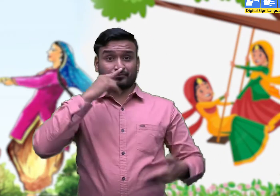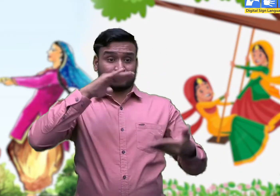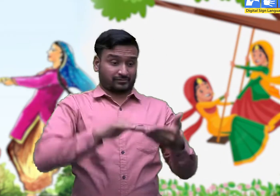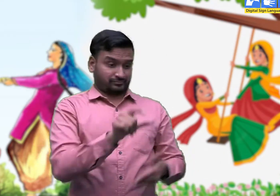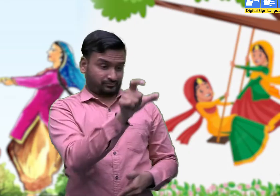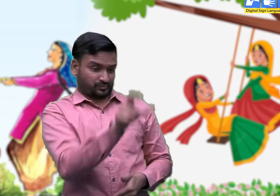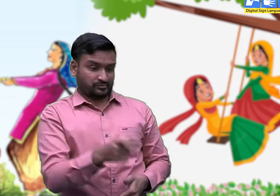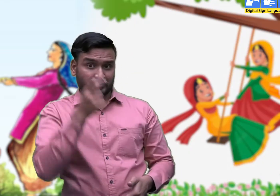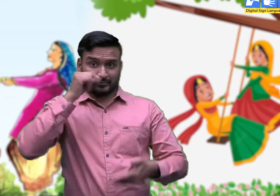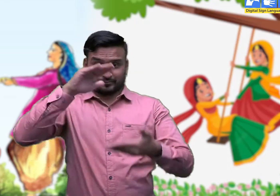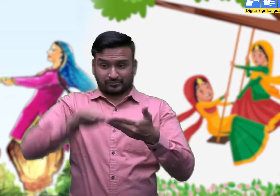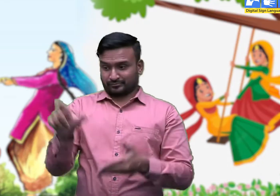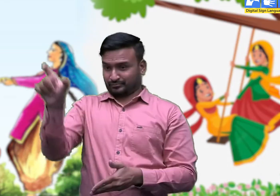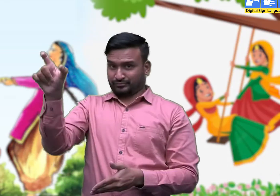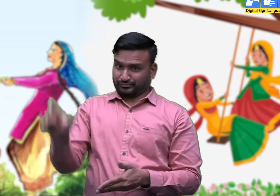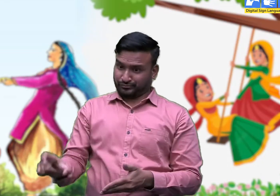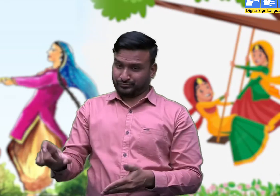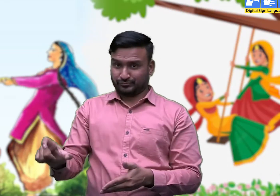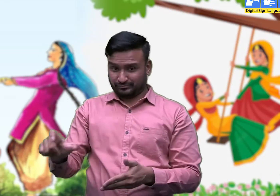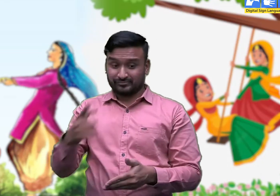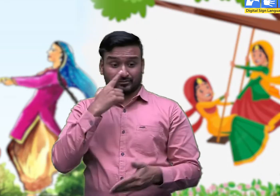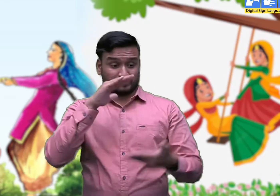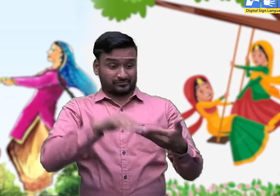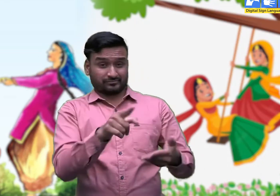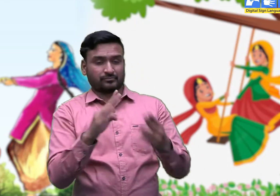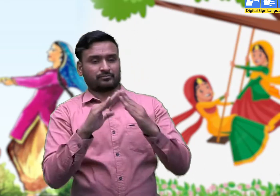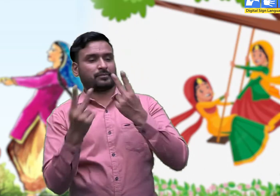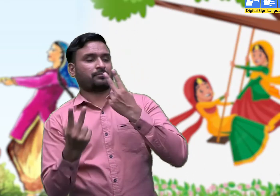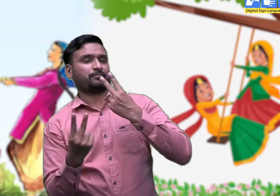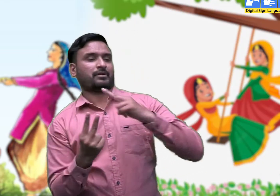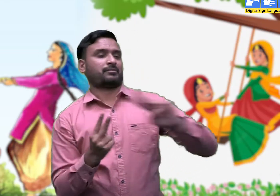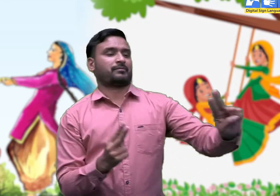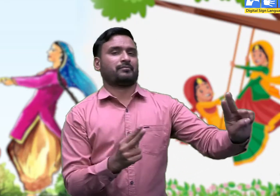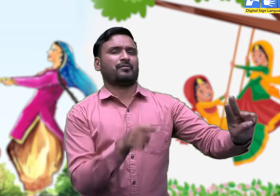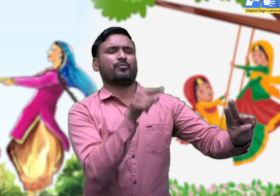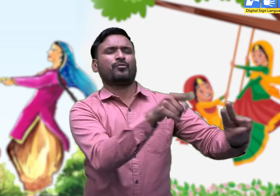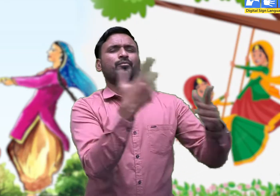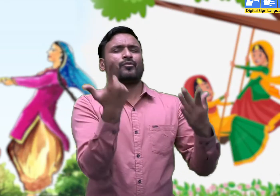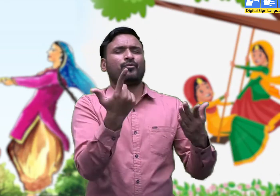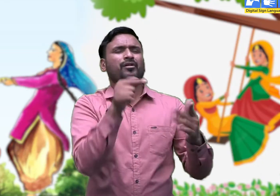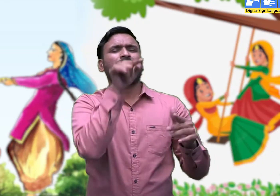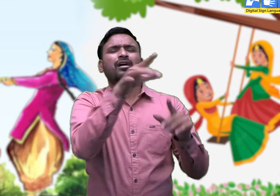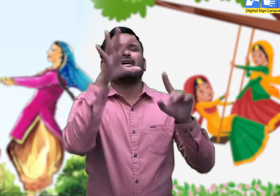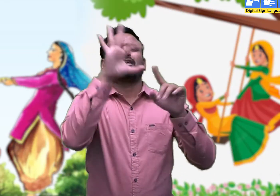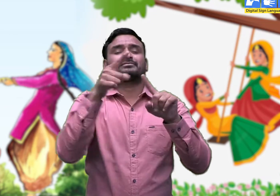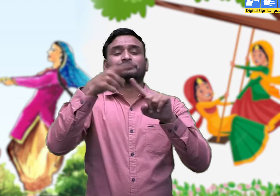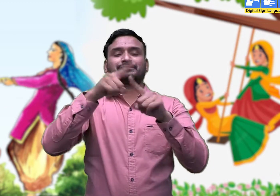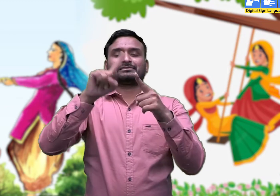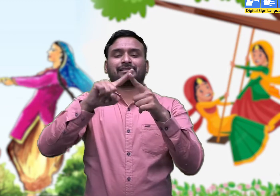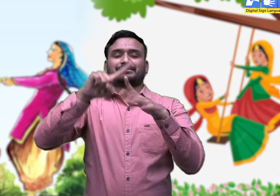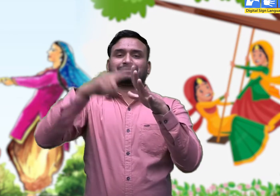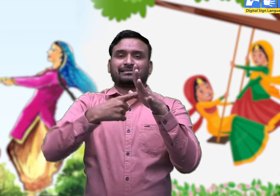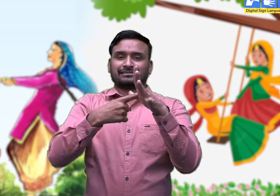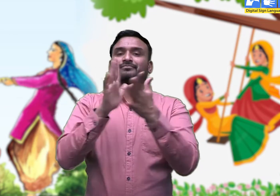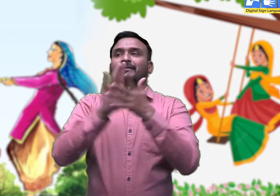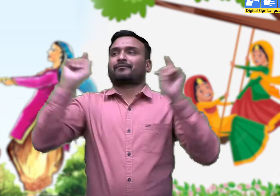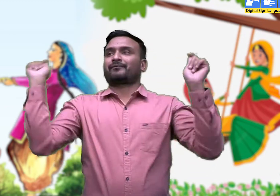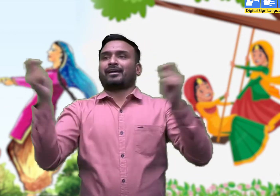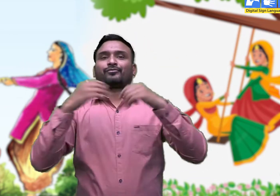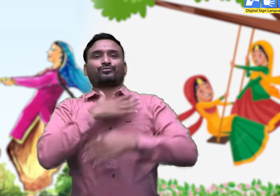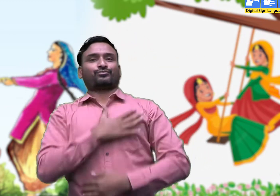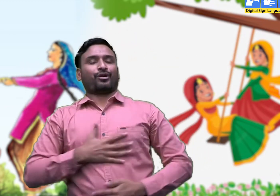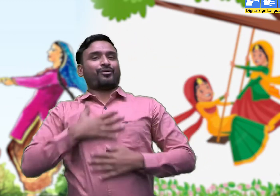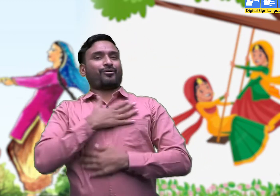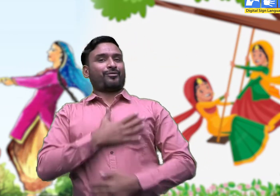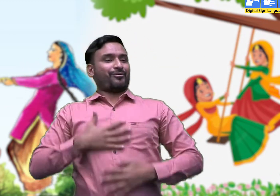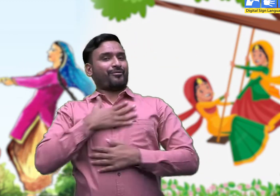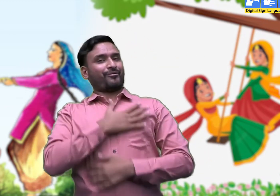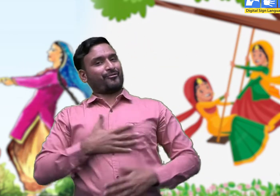लड़कियाँ विवाह के बाद अपनी पहली तीज पिता के घर में सहेलियों के साथ मनाती हैं।